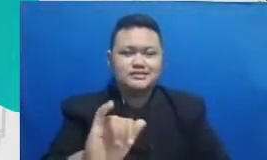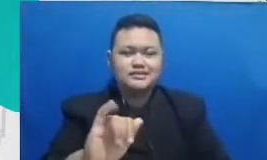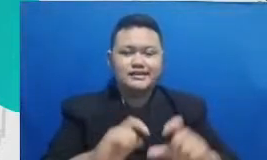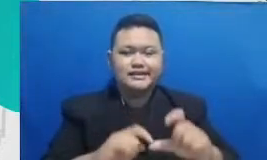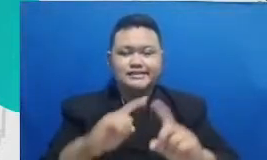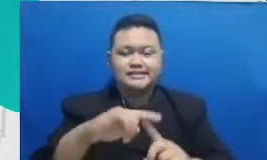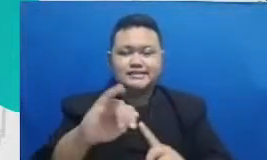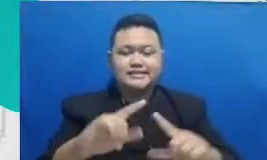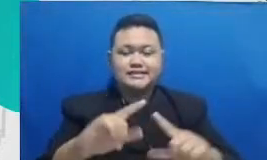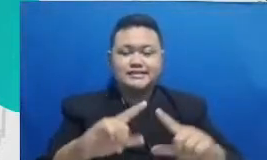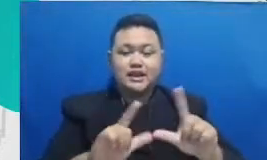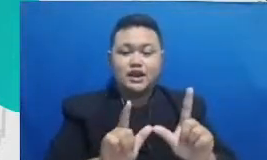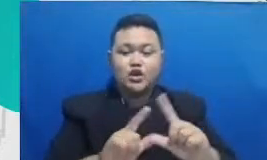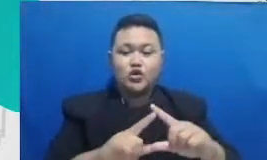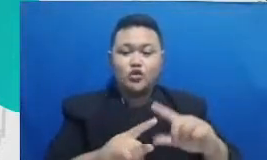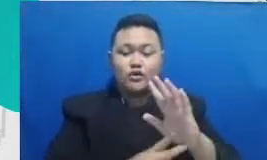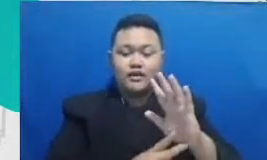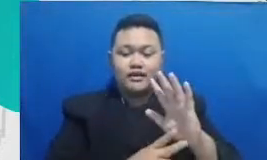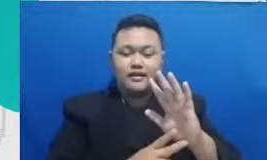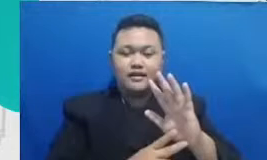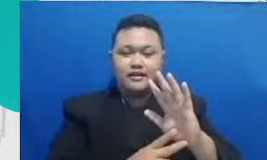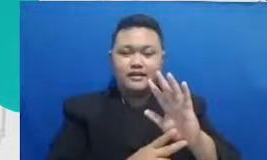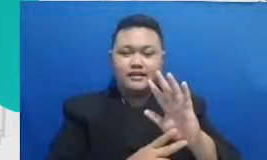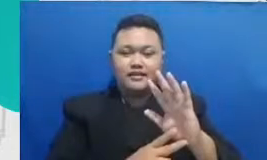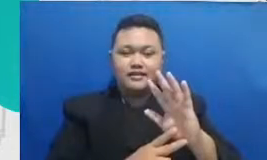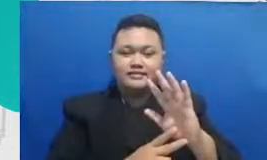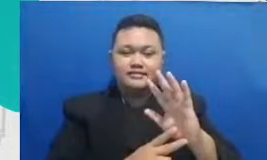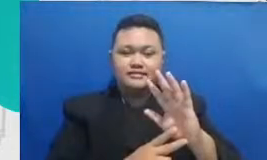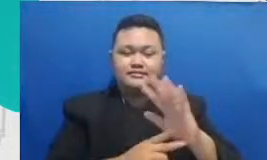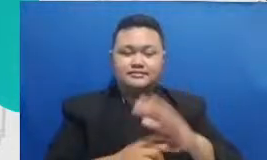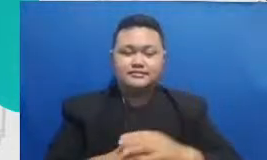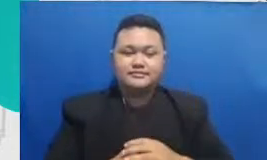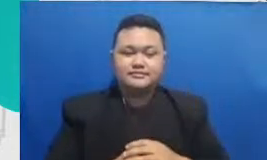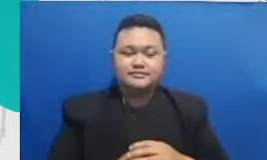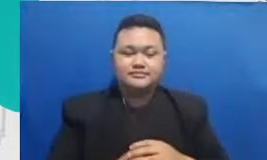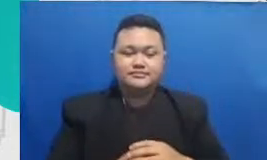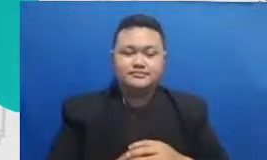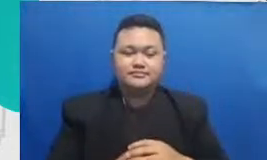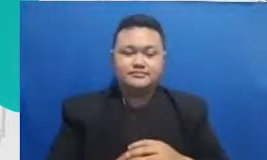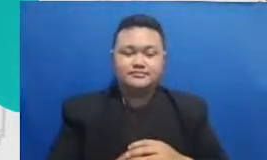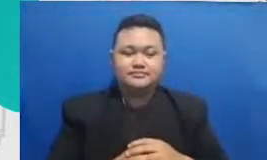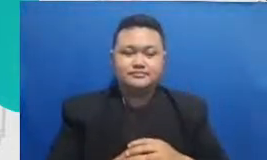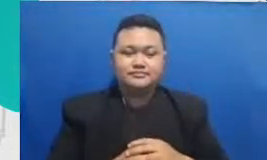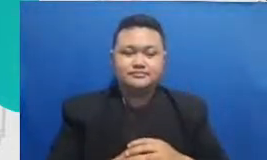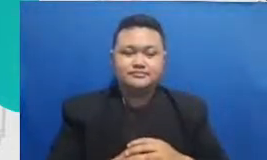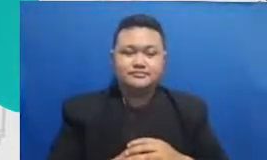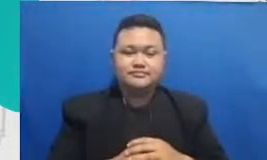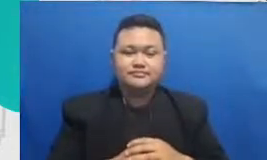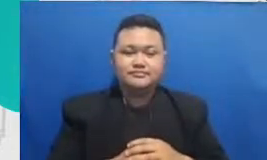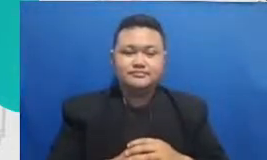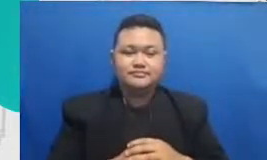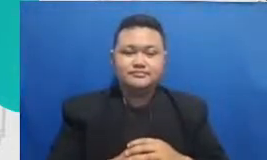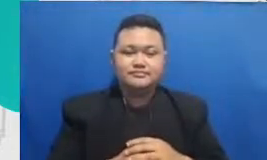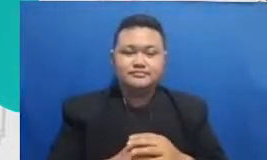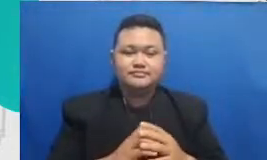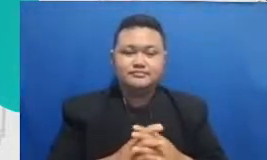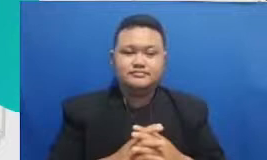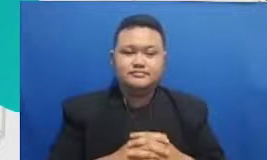bagaimana cara untuk memilih teknologi yang tepat bagi kegiatan belajar-mengajar enggak